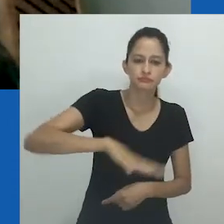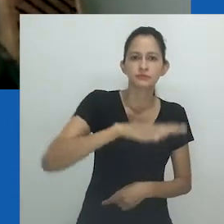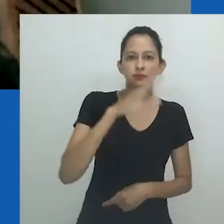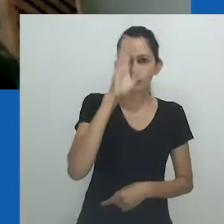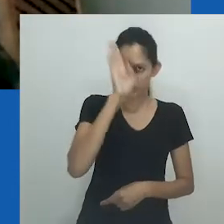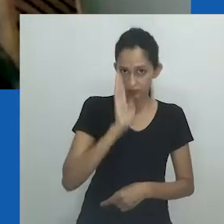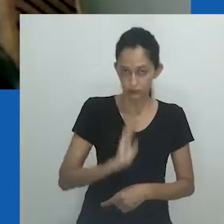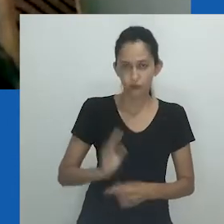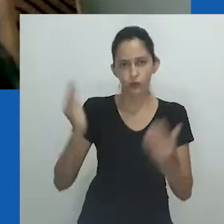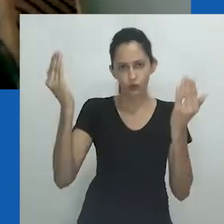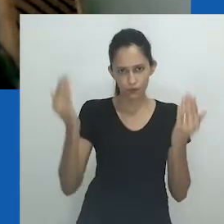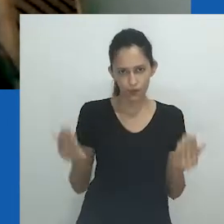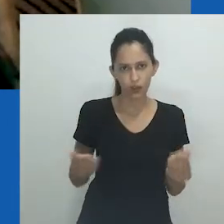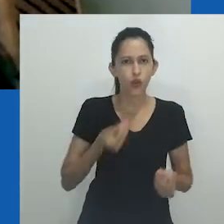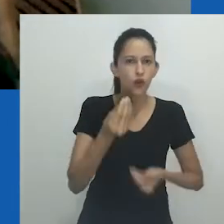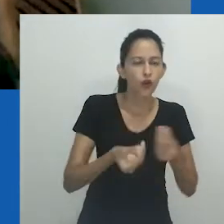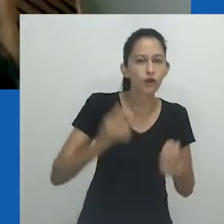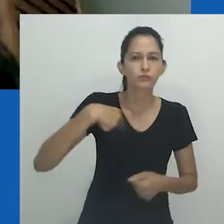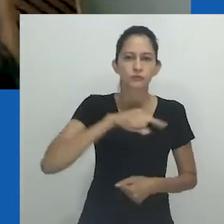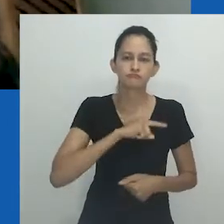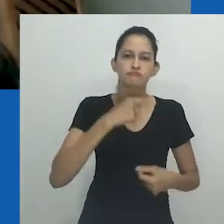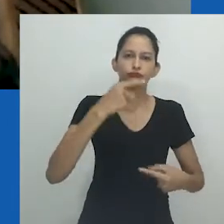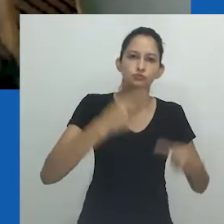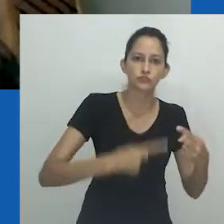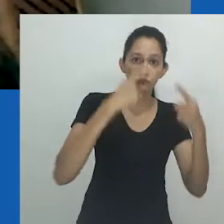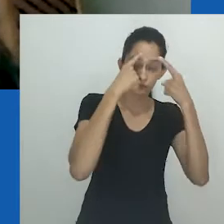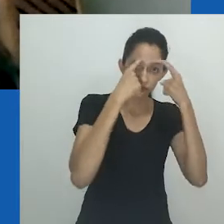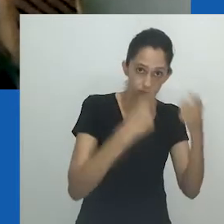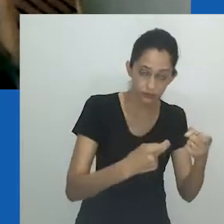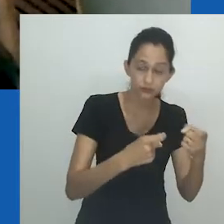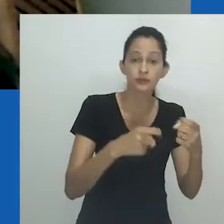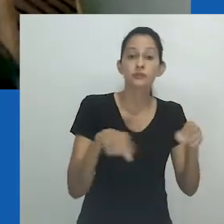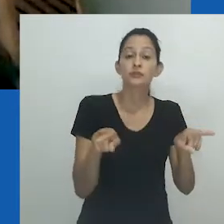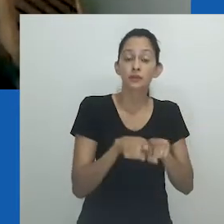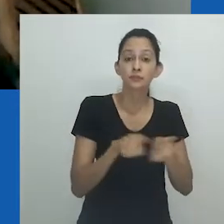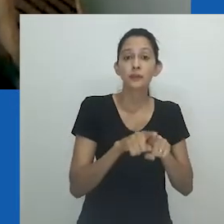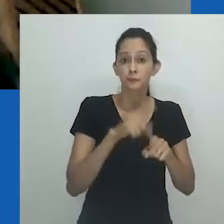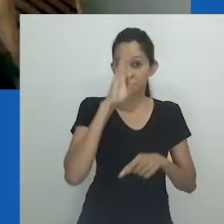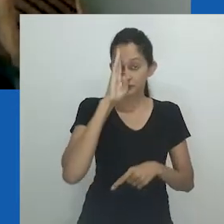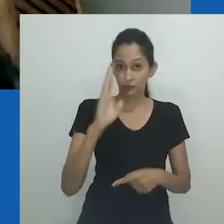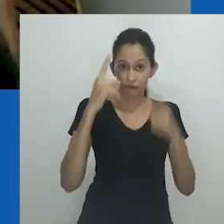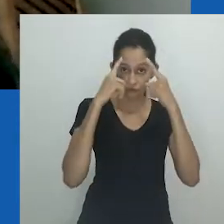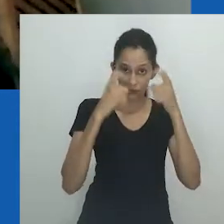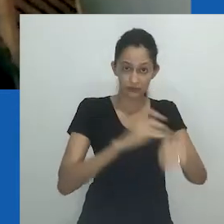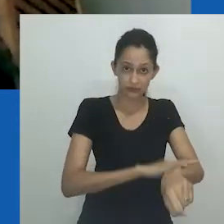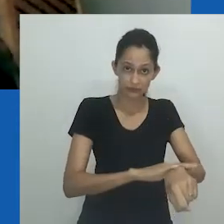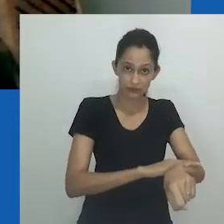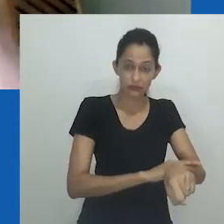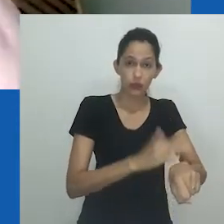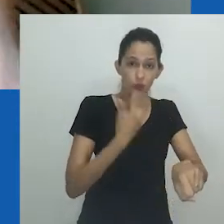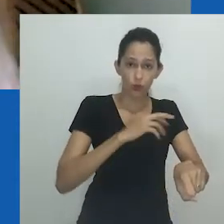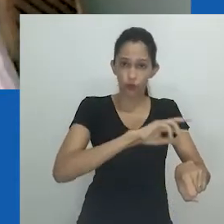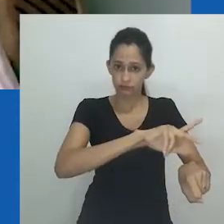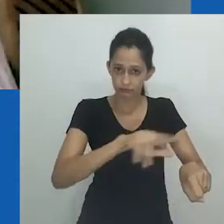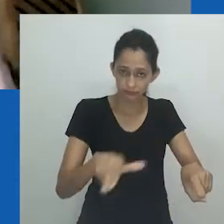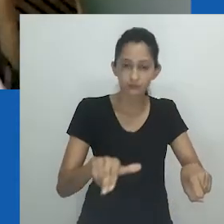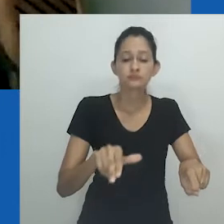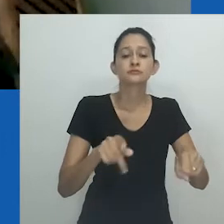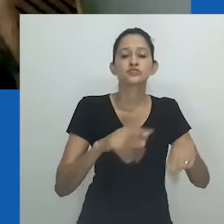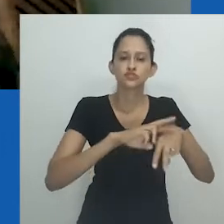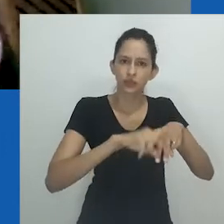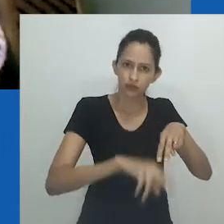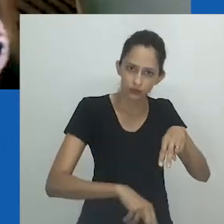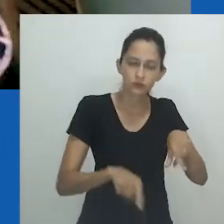a reconfigurar nossos pressupostos a respeito do que podemos nomear de violência, inclusive, e sobretudo, as violências racial, sexual e de gênero.